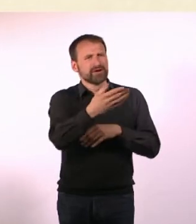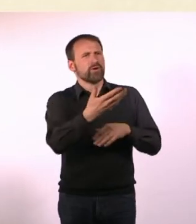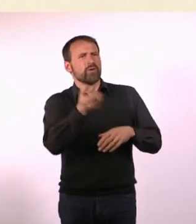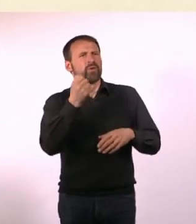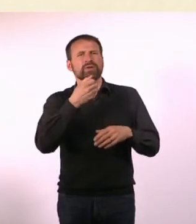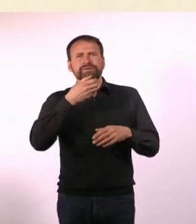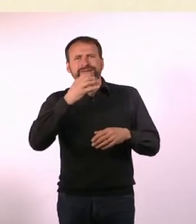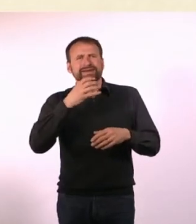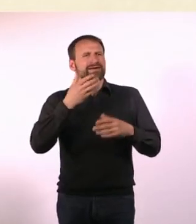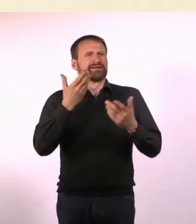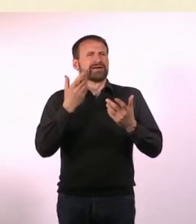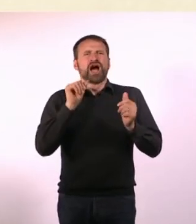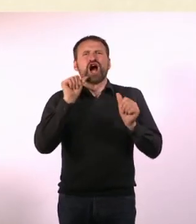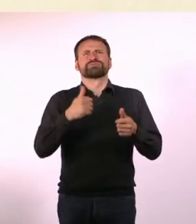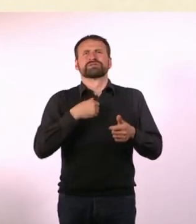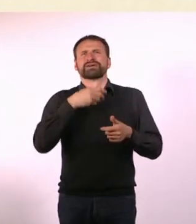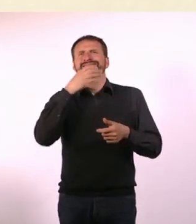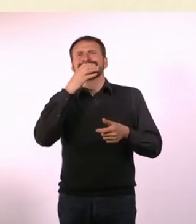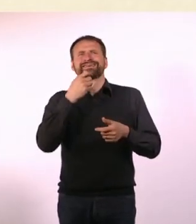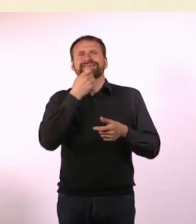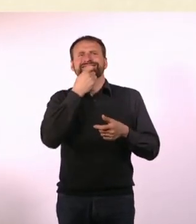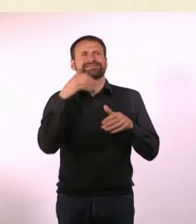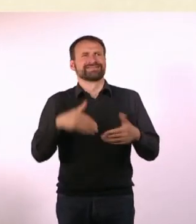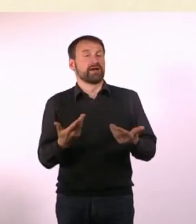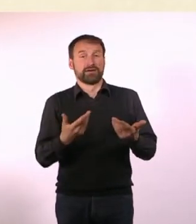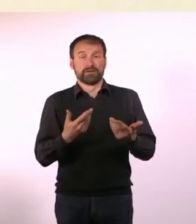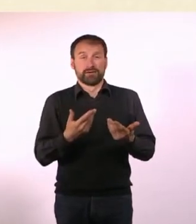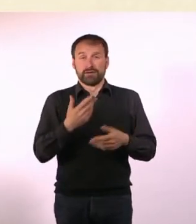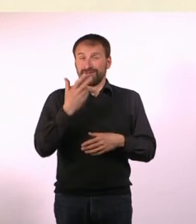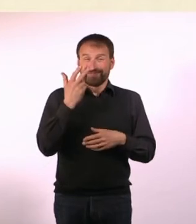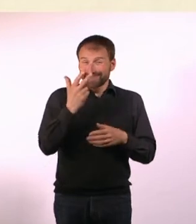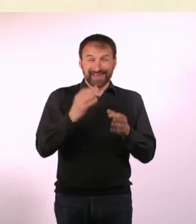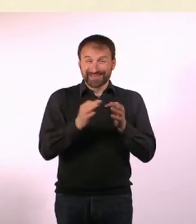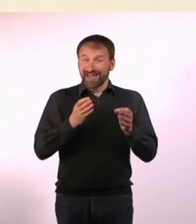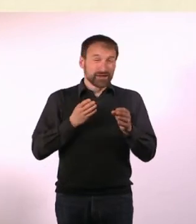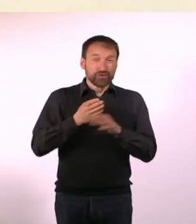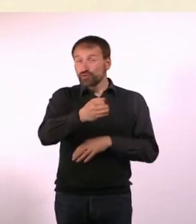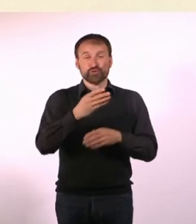Damit ich irgendwas zu essen und zu trinken habe. Ich habe sonst nur Cheeses gegessen.